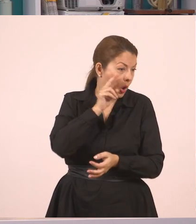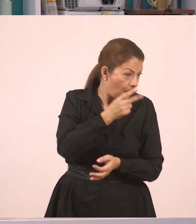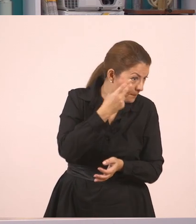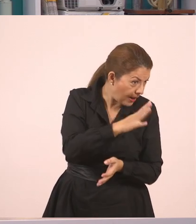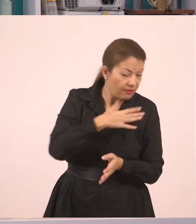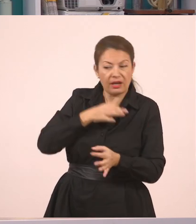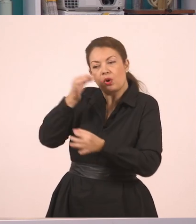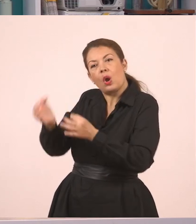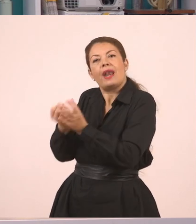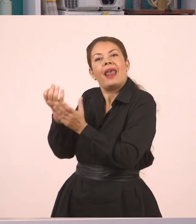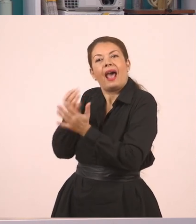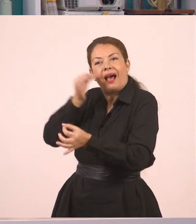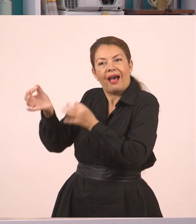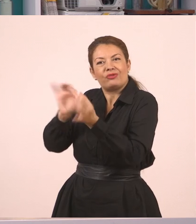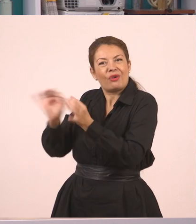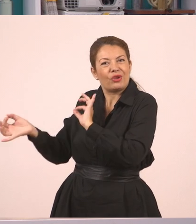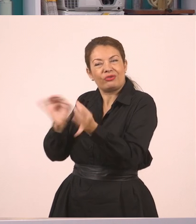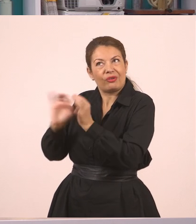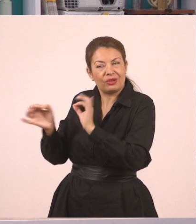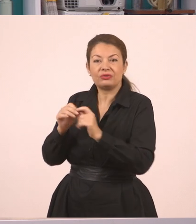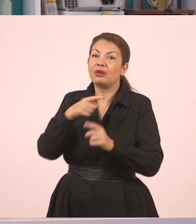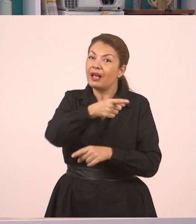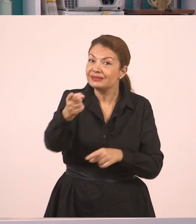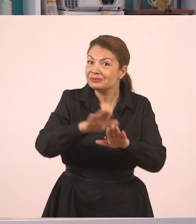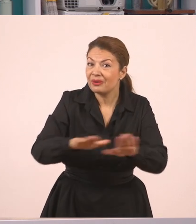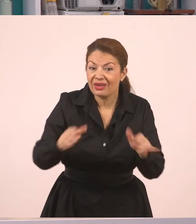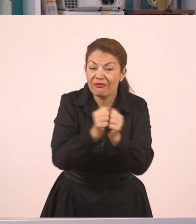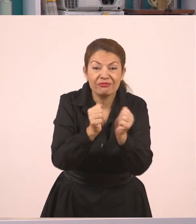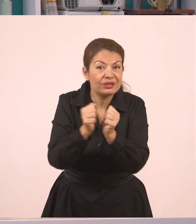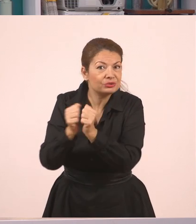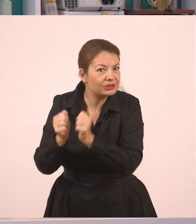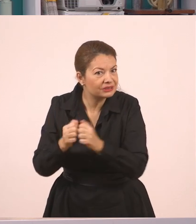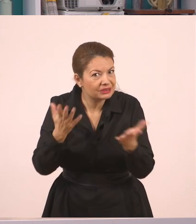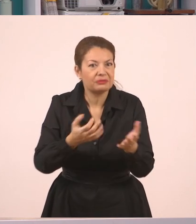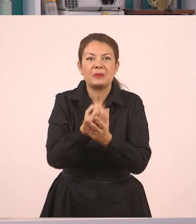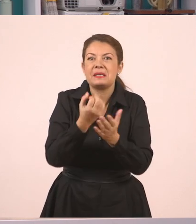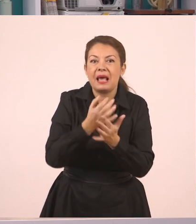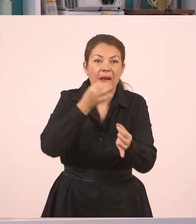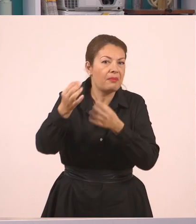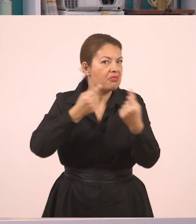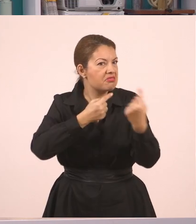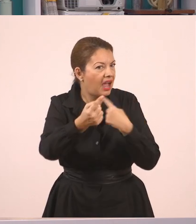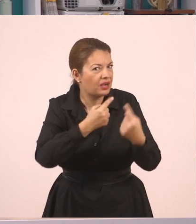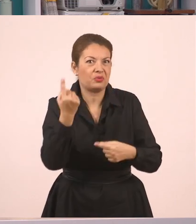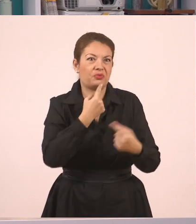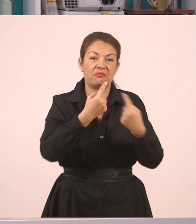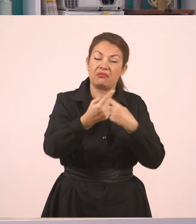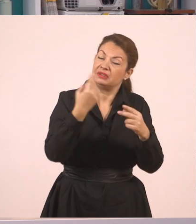Κι εσείς λοιπόν, παιδιά, που έχετε φίλους, μιλάτε με τους φίλους σας, κάνετε διάλογο, συζητάτε, είναι πάρα πολύ σημαντικό,